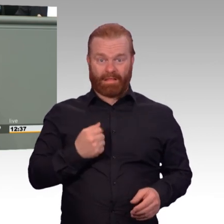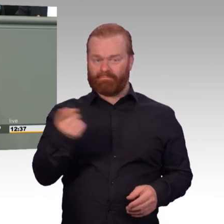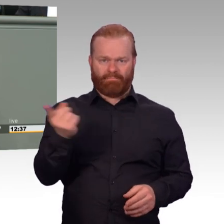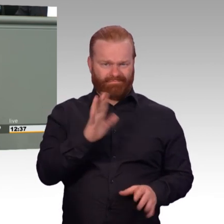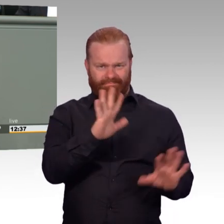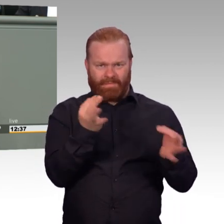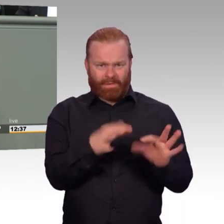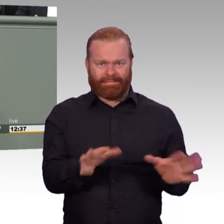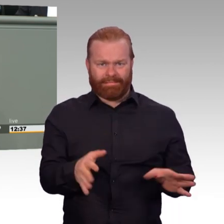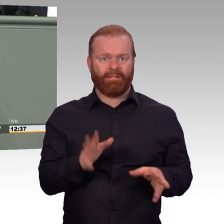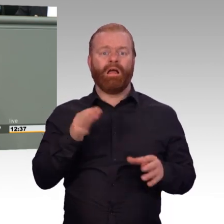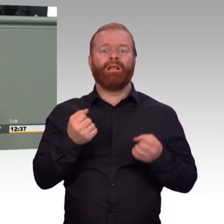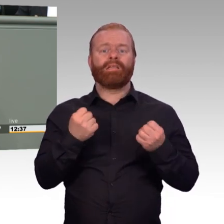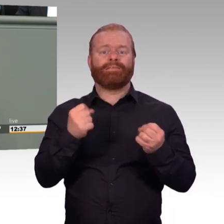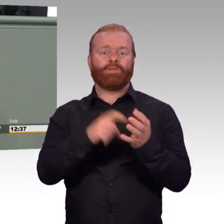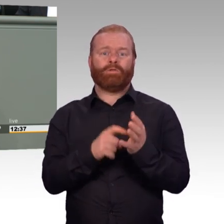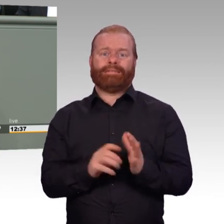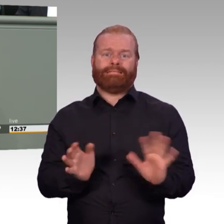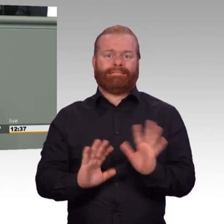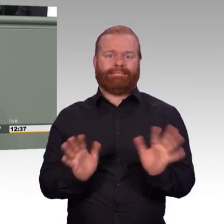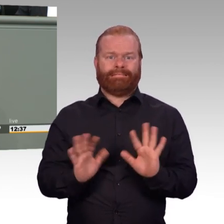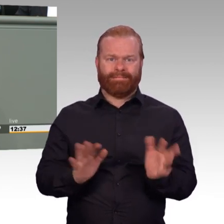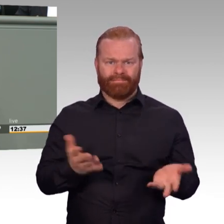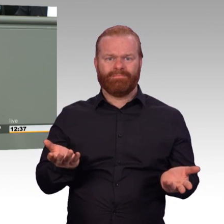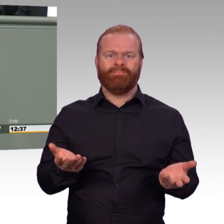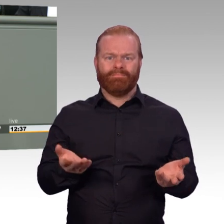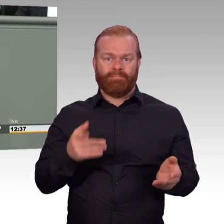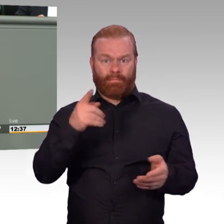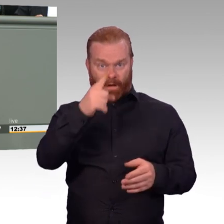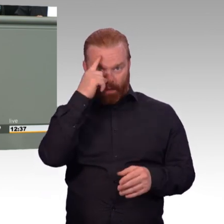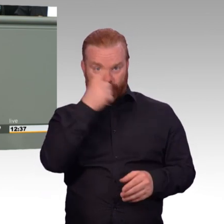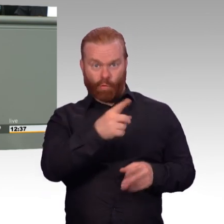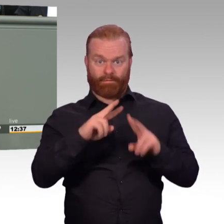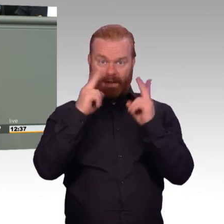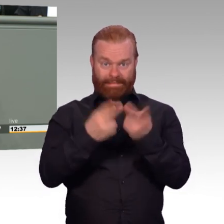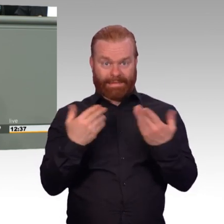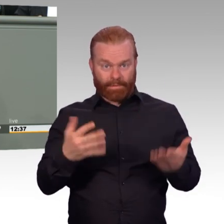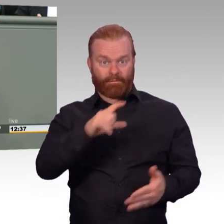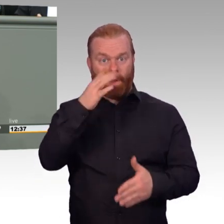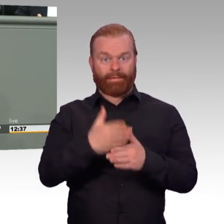einen fairen und unbürokratischen Austausch. Und mit der jetzt vorliegenden Formulierung